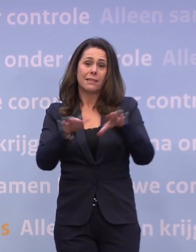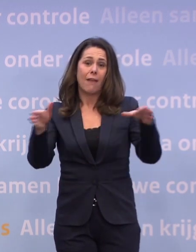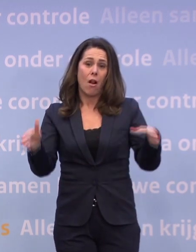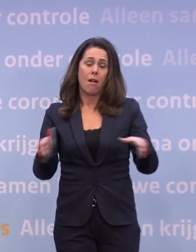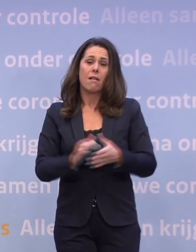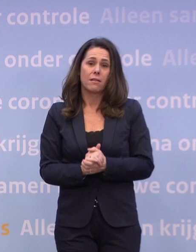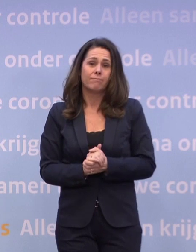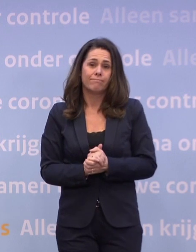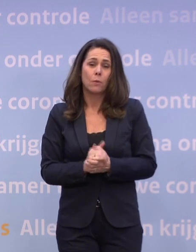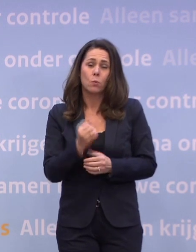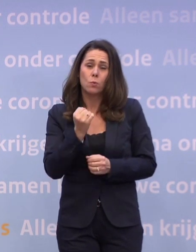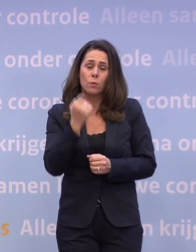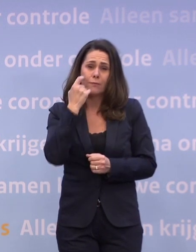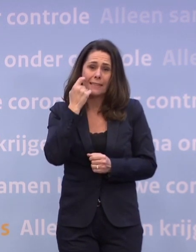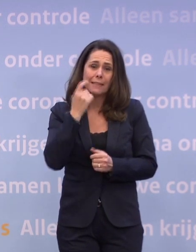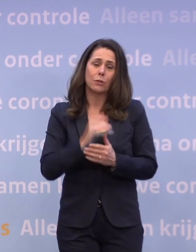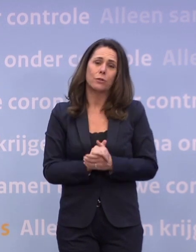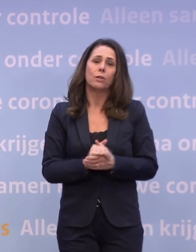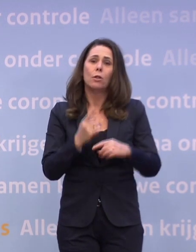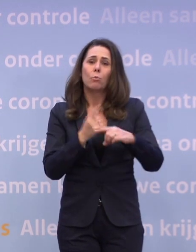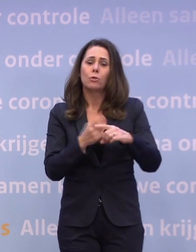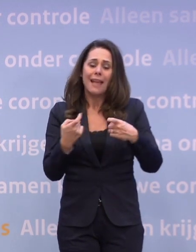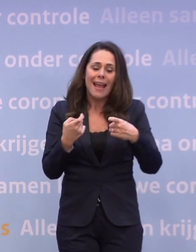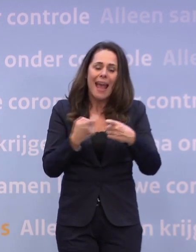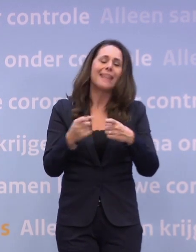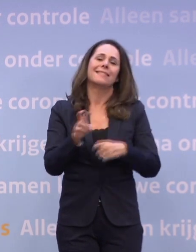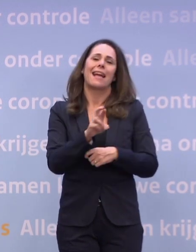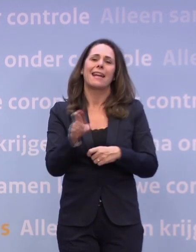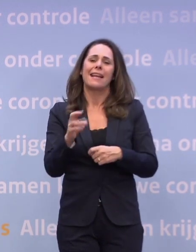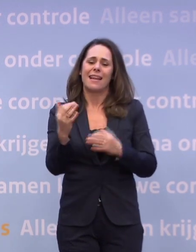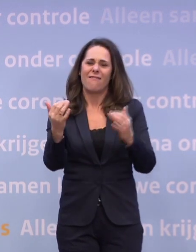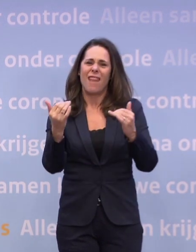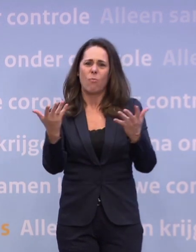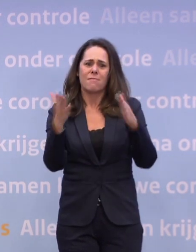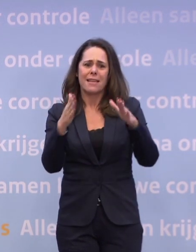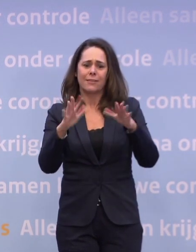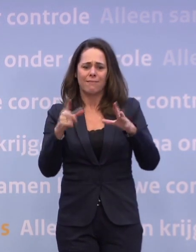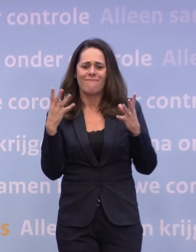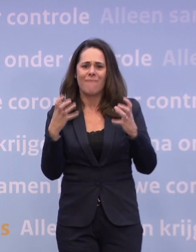...en een extra reden waarom we met kerst zo graag bij elkaar willen zijn.